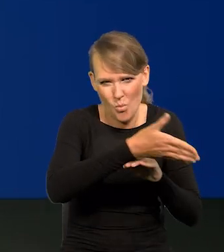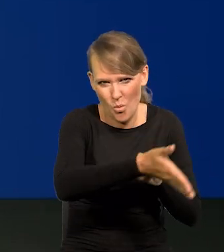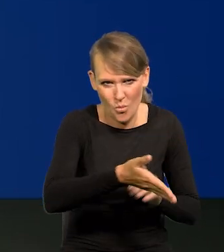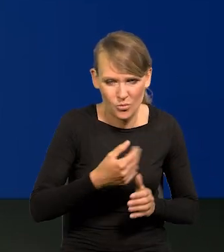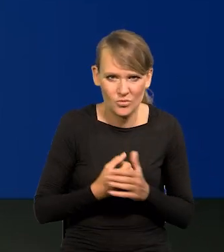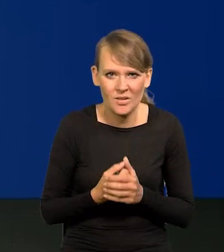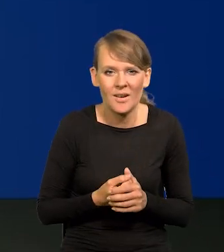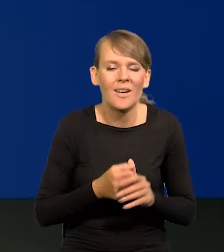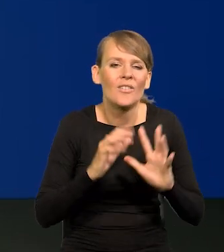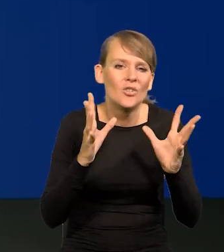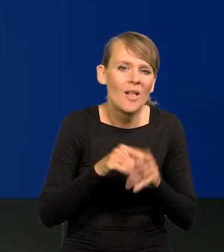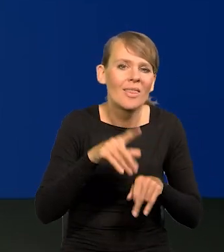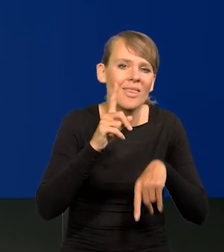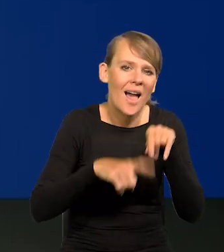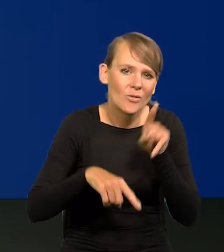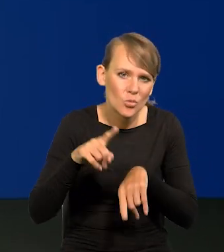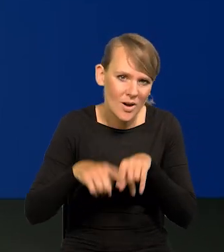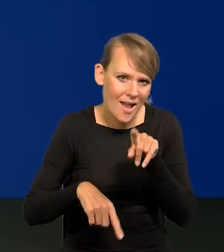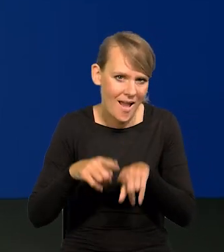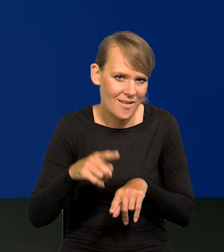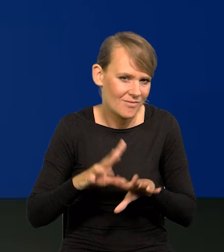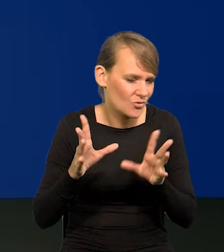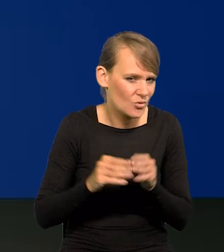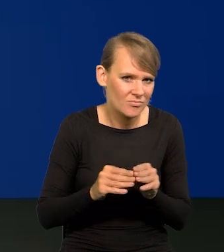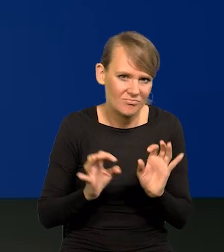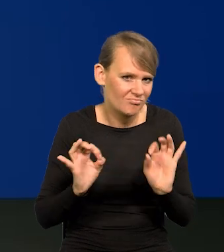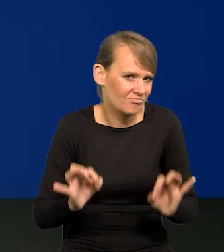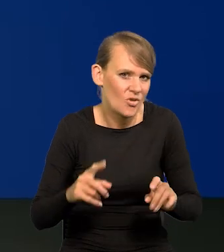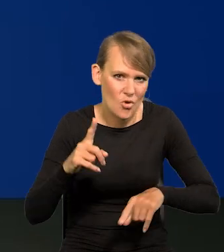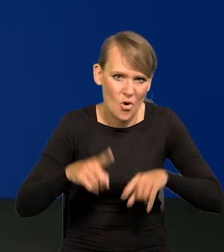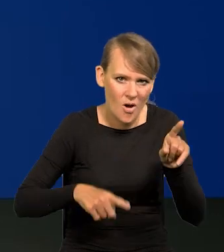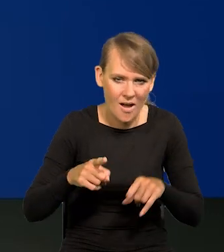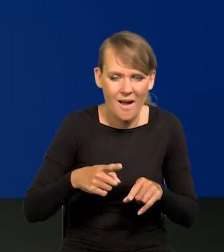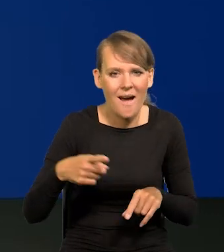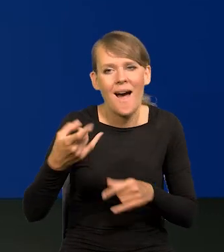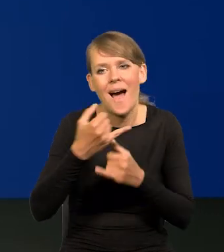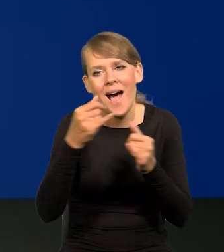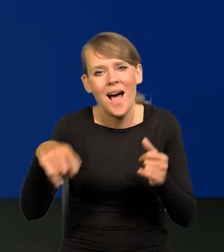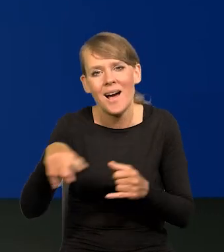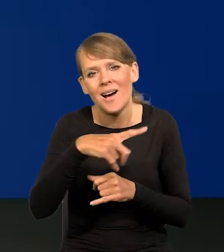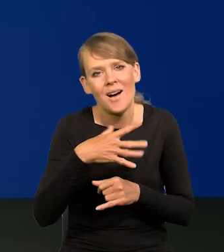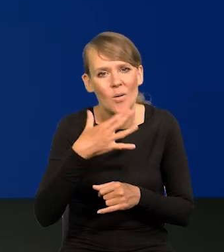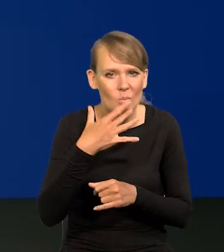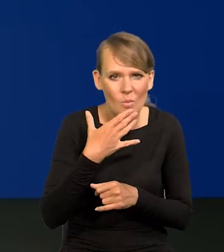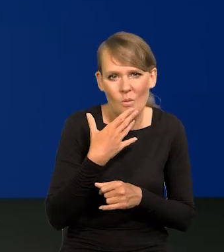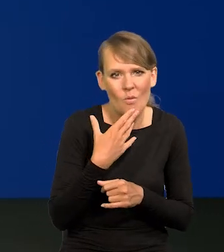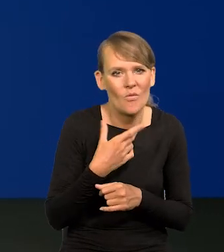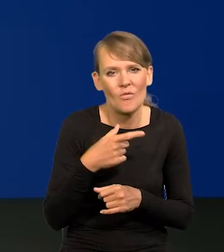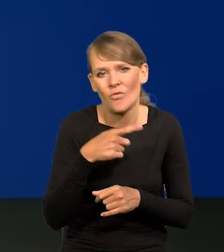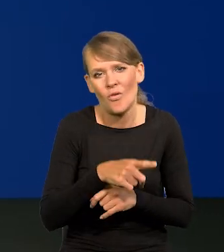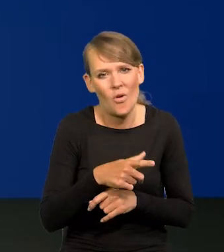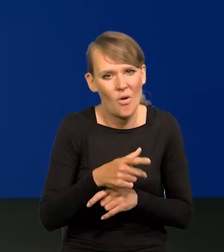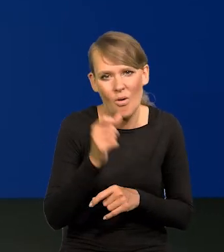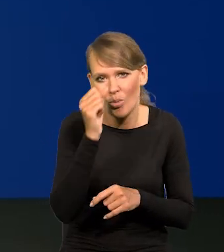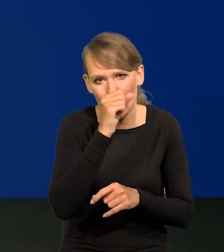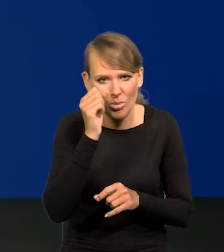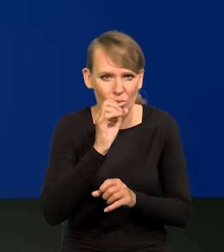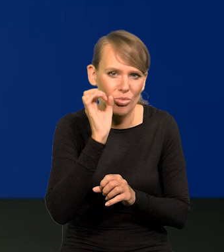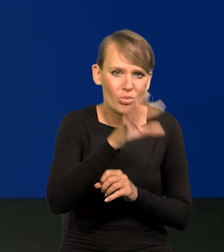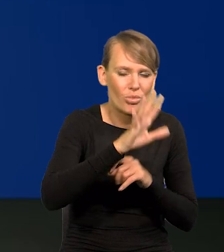Wszystko jest naturalne i się dokonuje normalnie, wbrew temu, co niektórzy próbują zamącić w publicznym dyskursie.